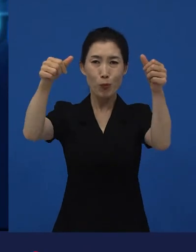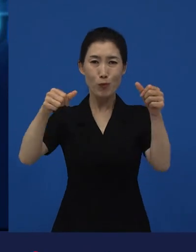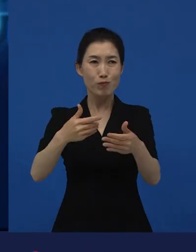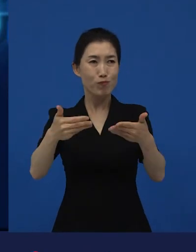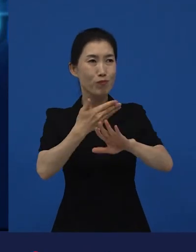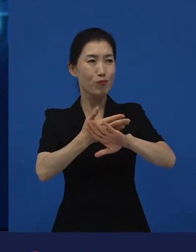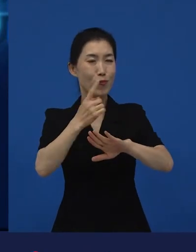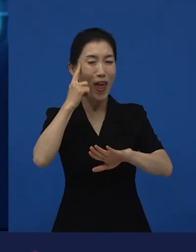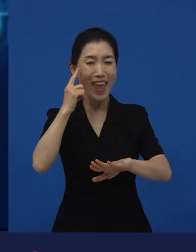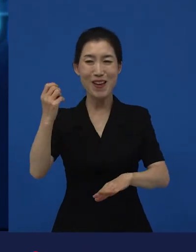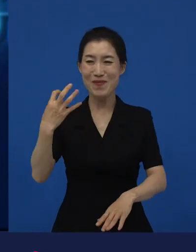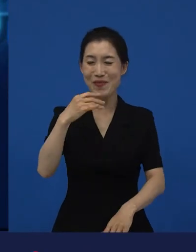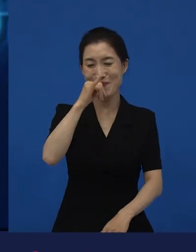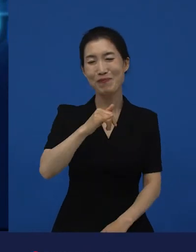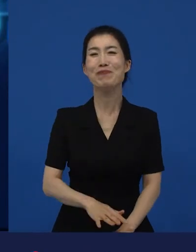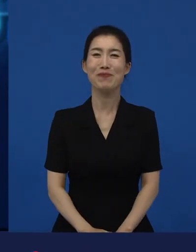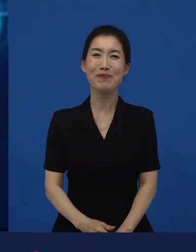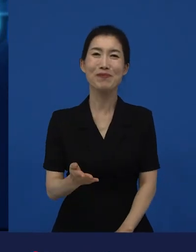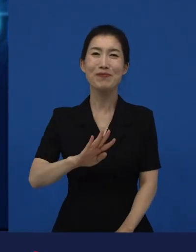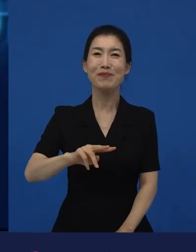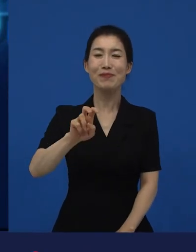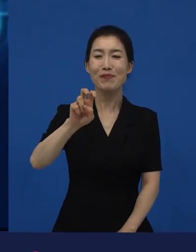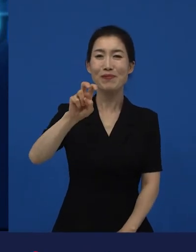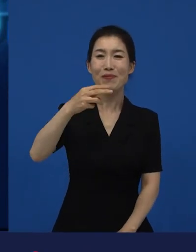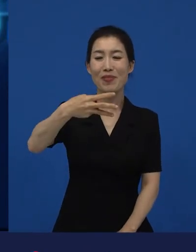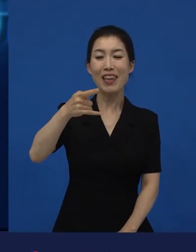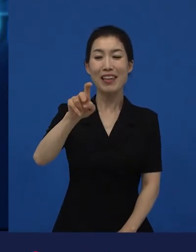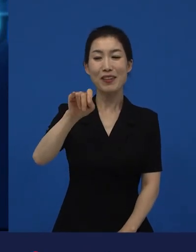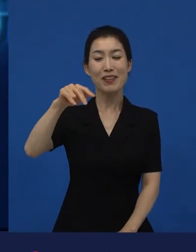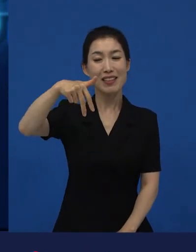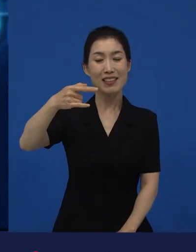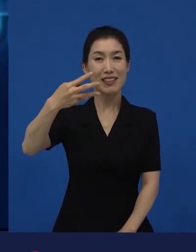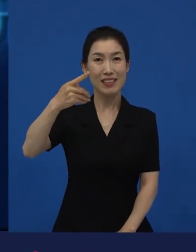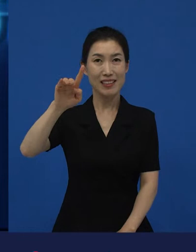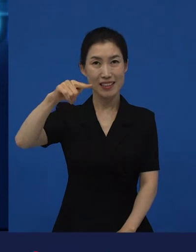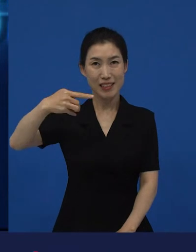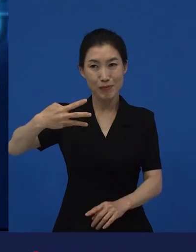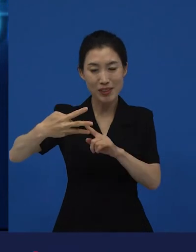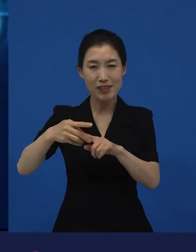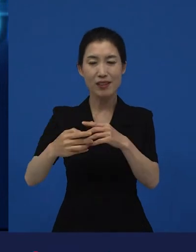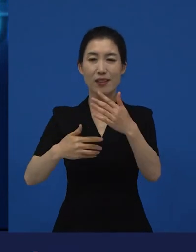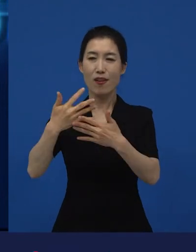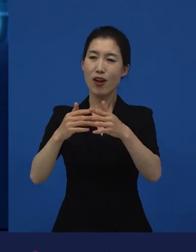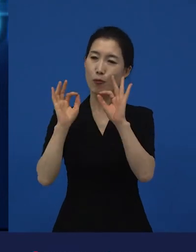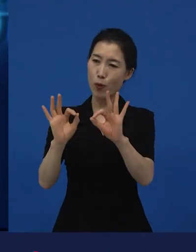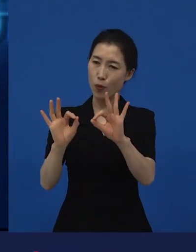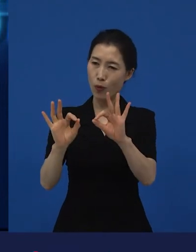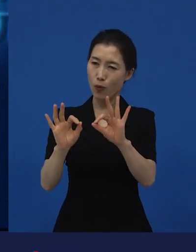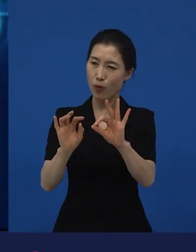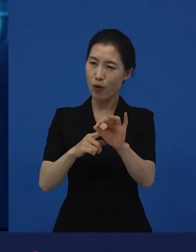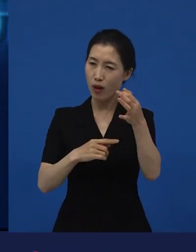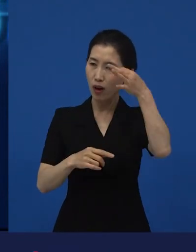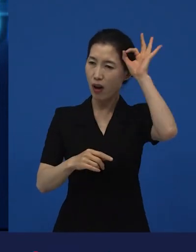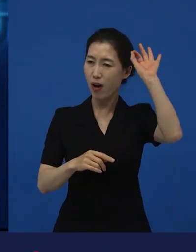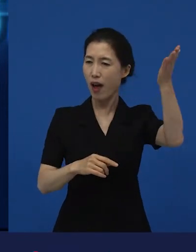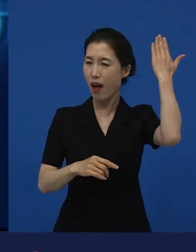이라는 작품을 생각하면서 가 생각이 났어요.